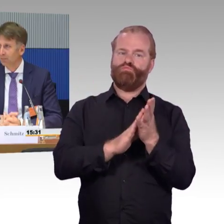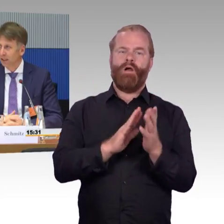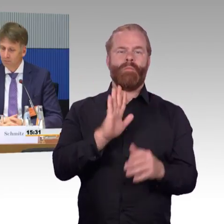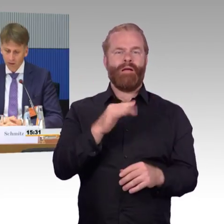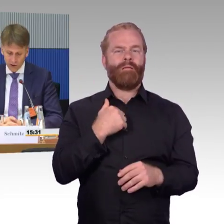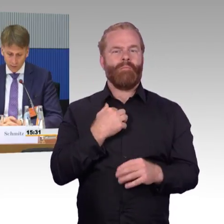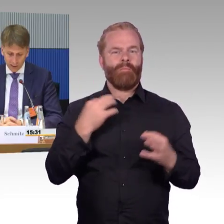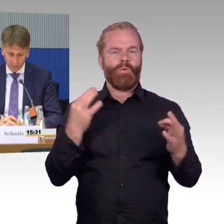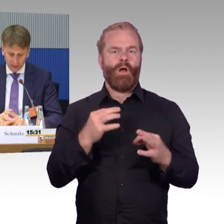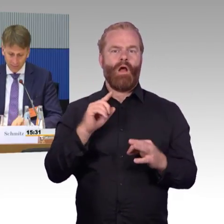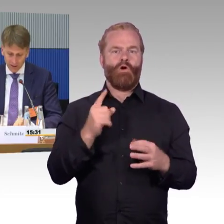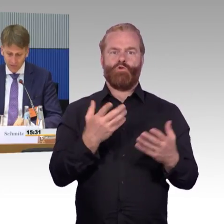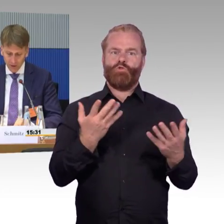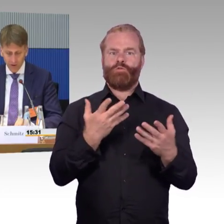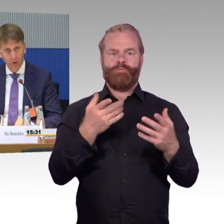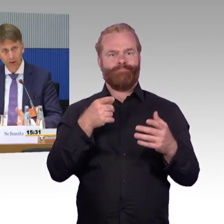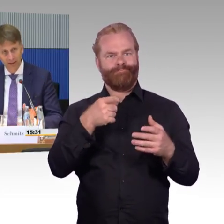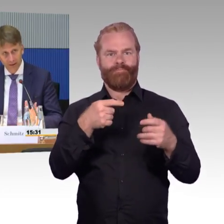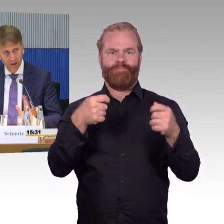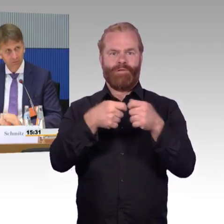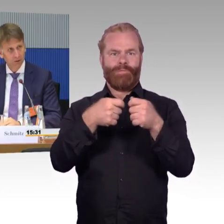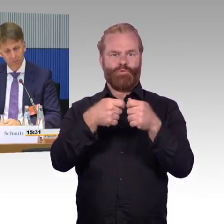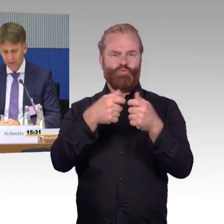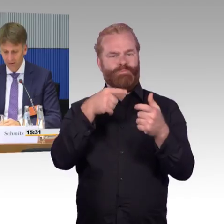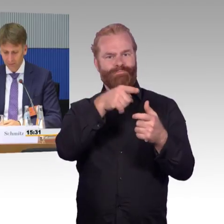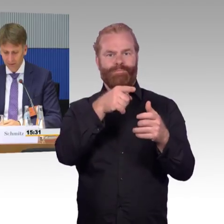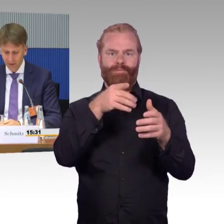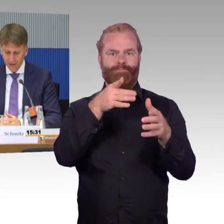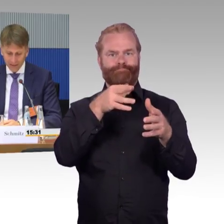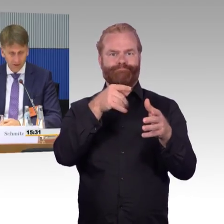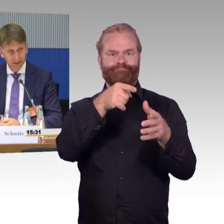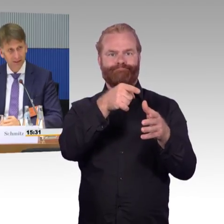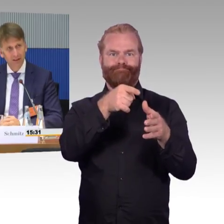Da haben wir auch eine Stellungnahme abgegeben als VDV. Auch hier nochmal die Bitte oder der Hinweis,